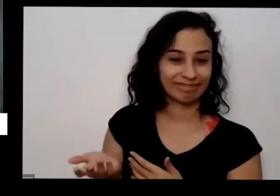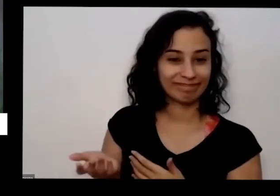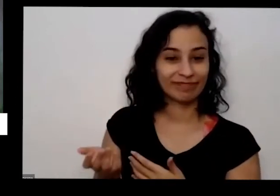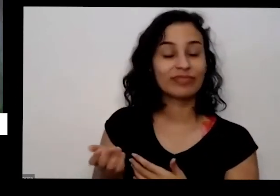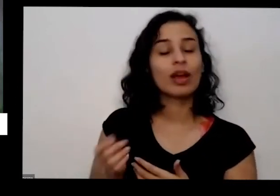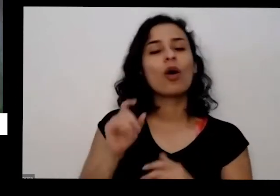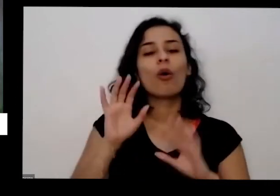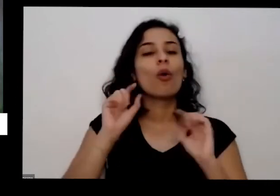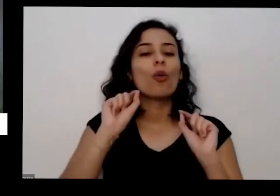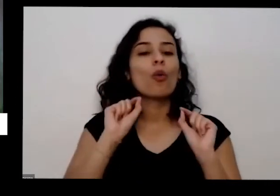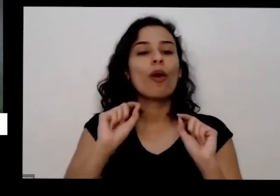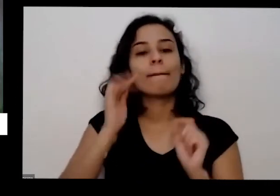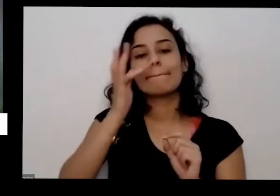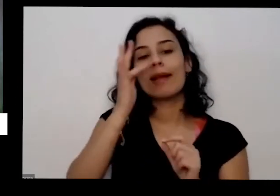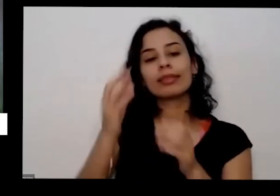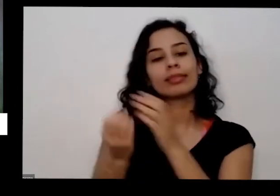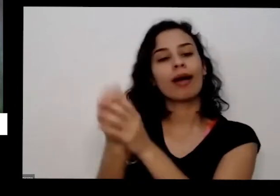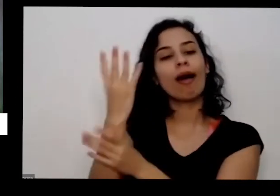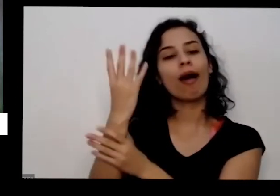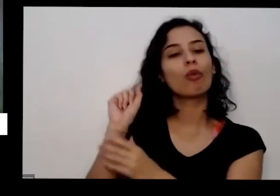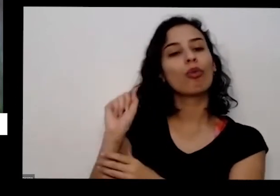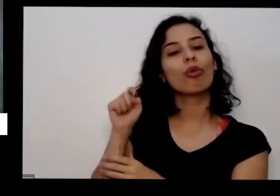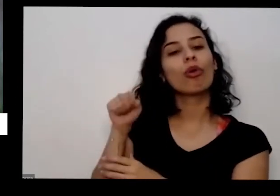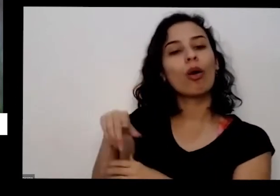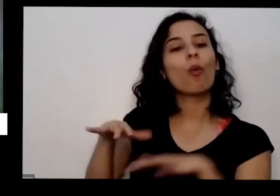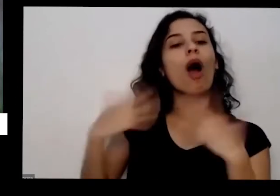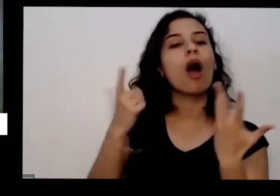que eu como eu disse que a gente gosta de salsinha tem gente que gosta de conhecer eu gosto dos dois